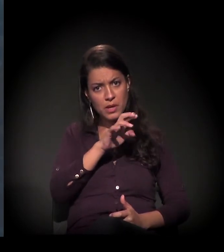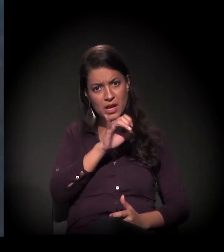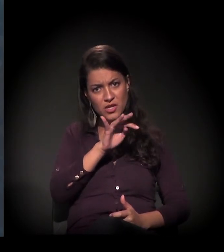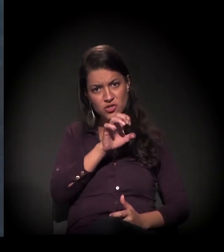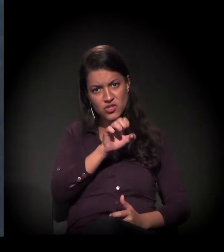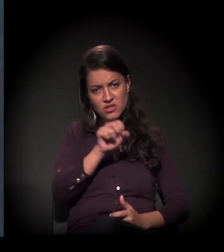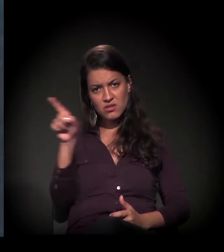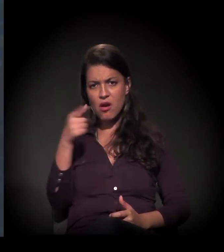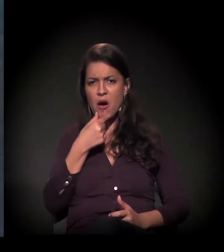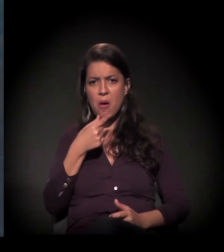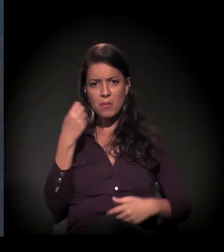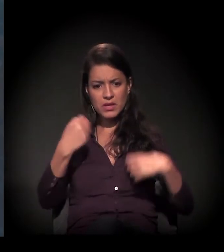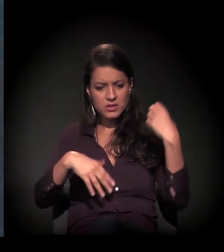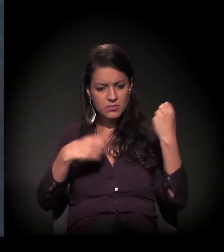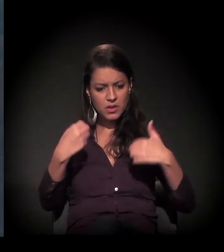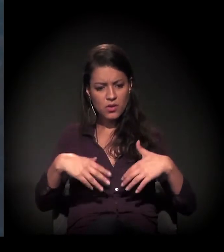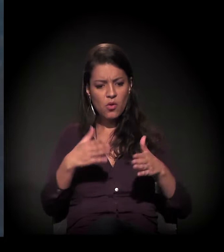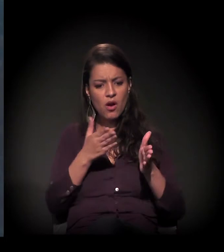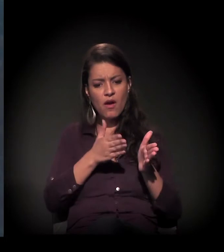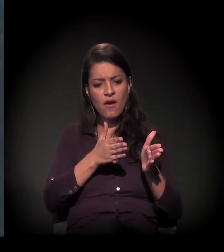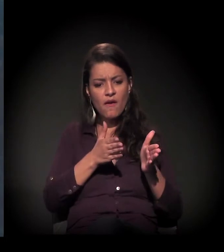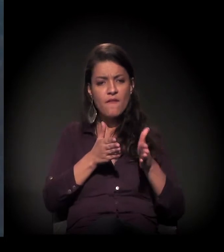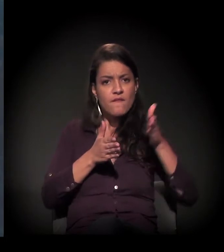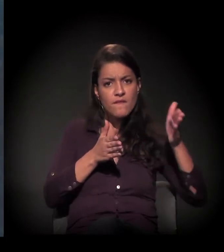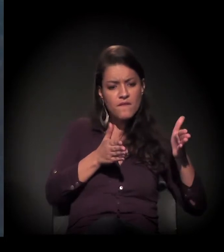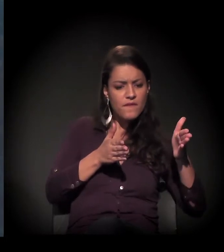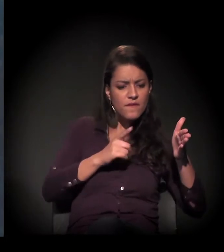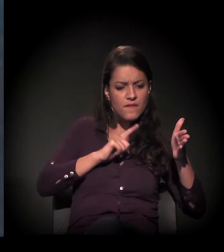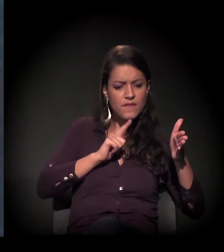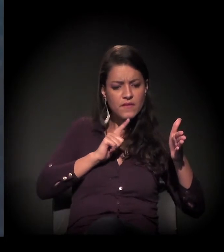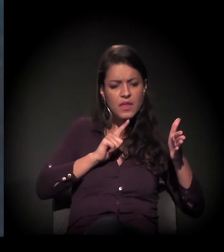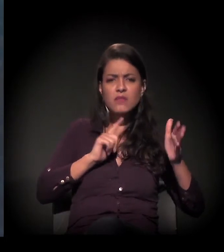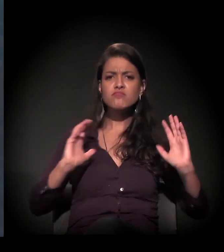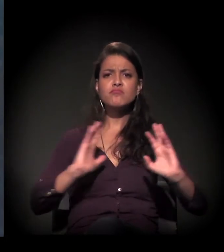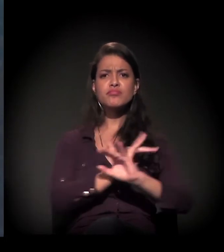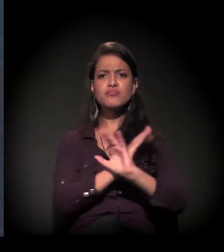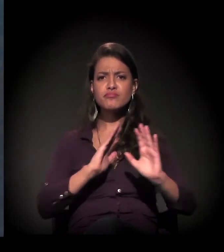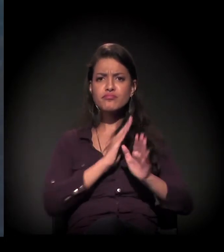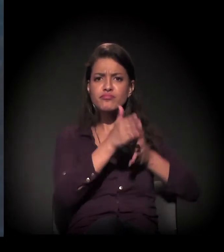E, mais à frente e mais perto, o fluxo também está todo nessa região.